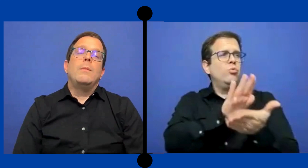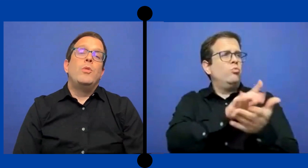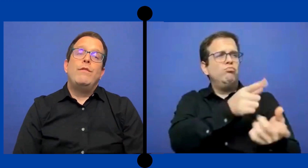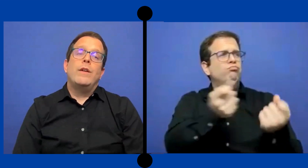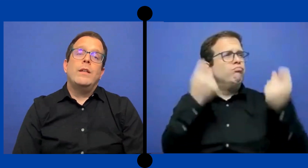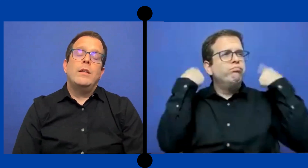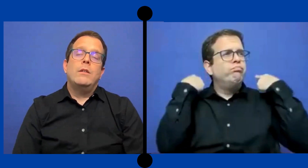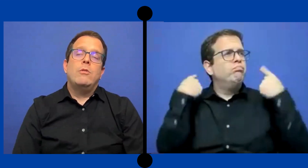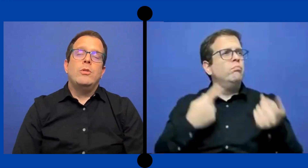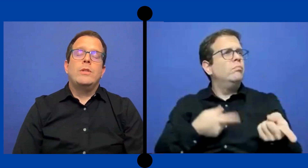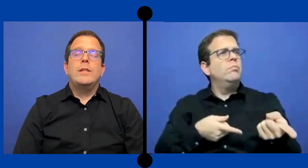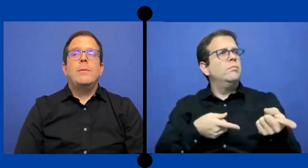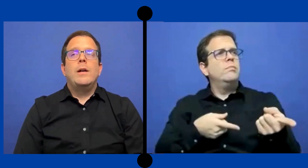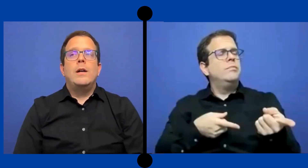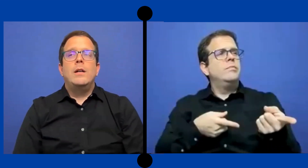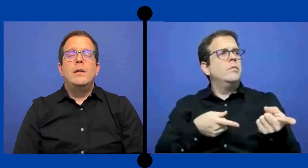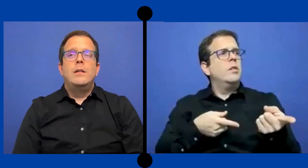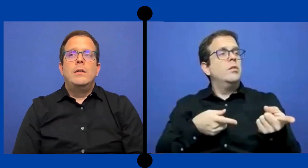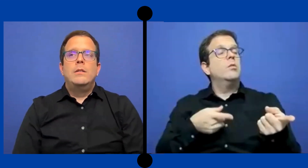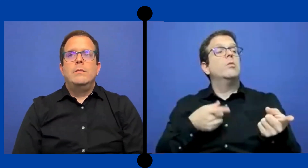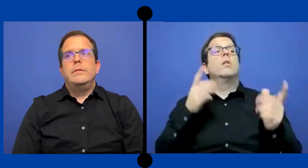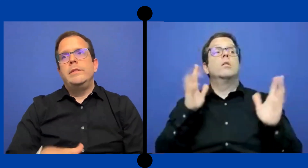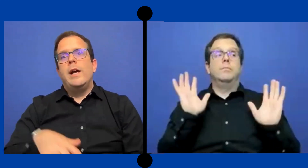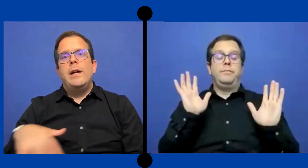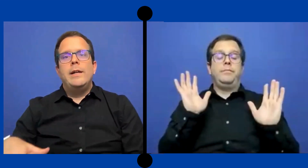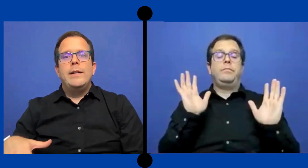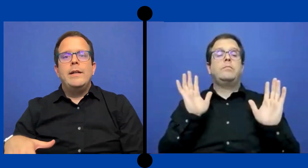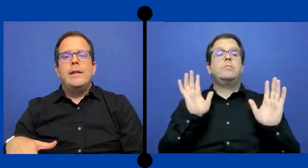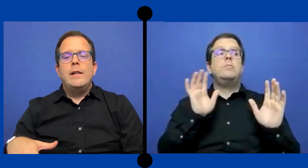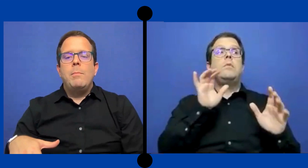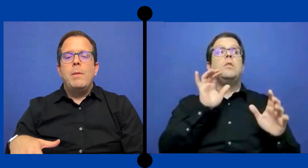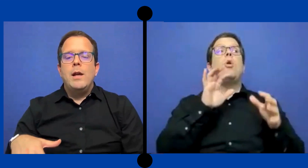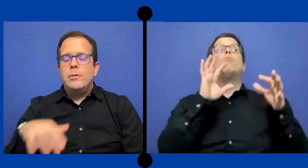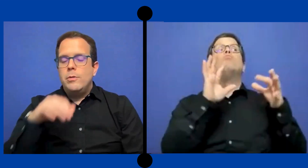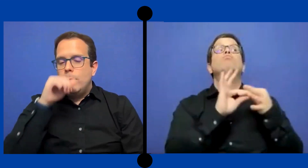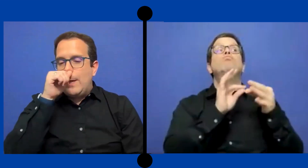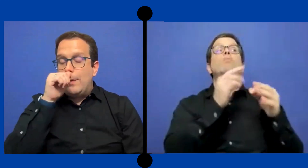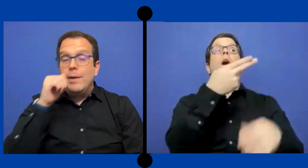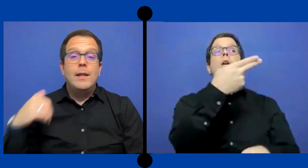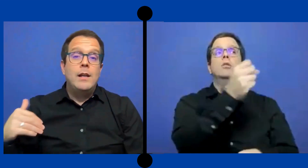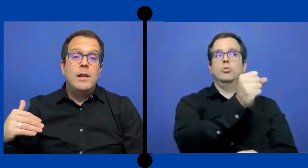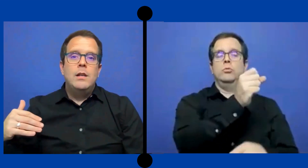Y muy diferente cuando se trabaja ya en en el plano elemental